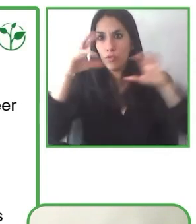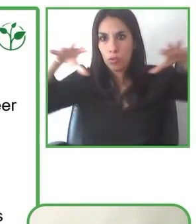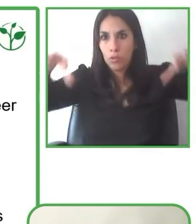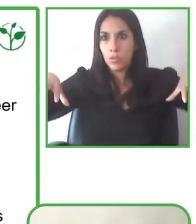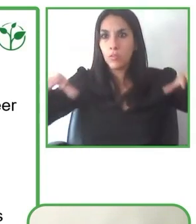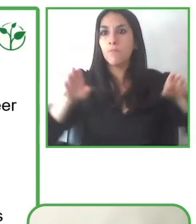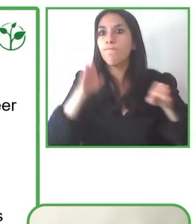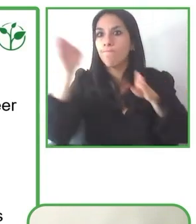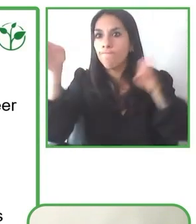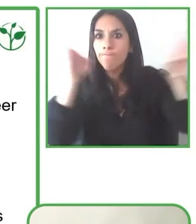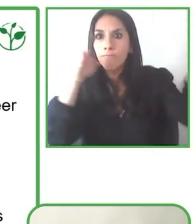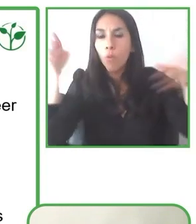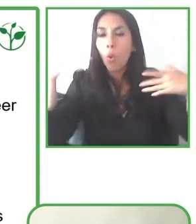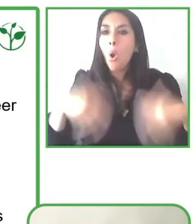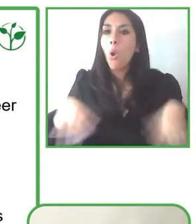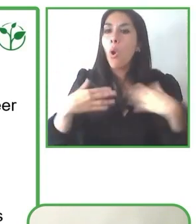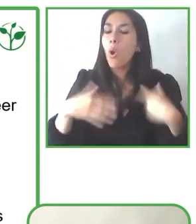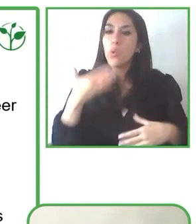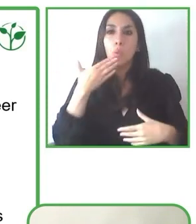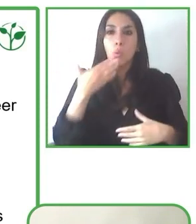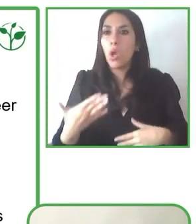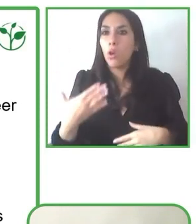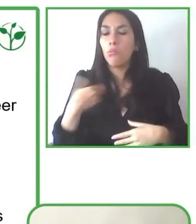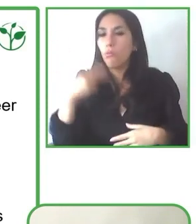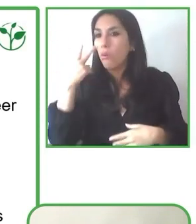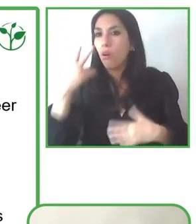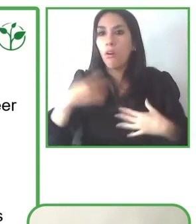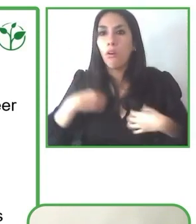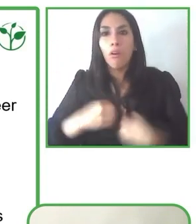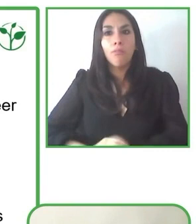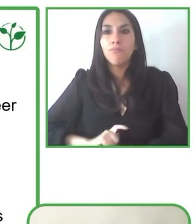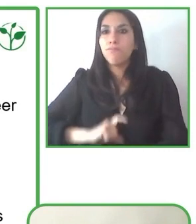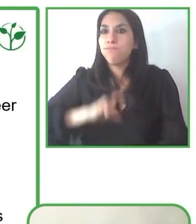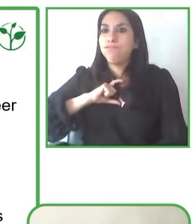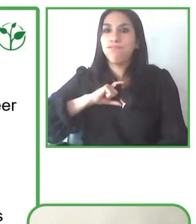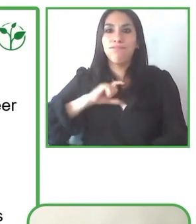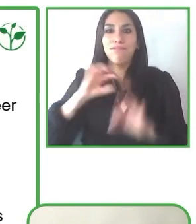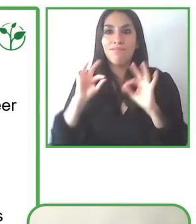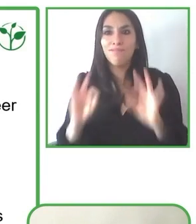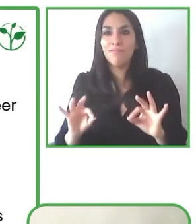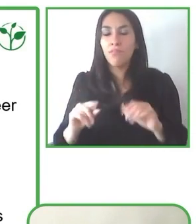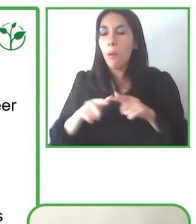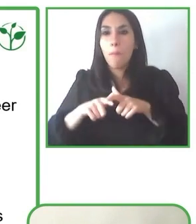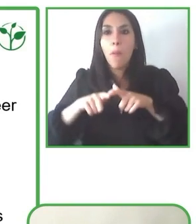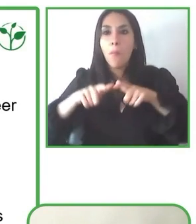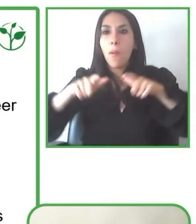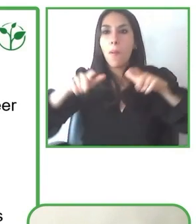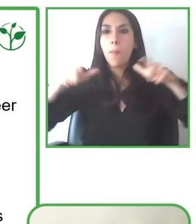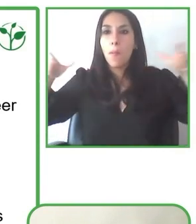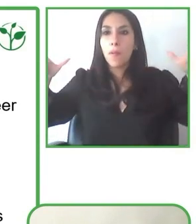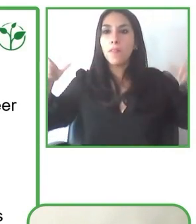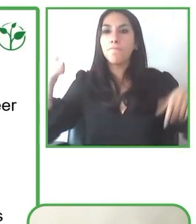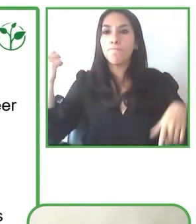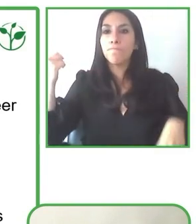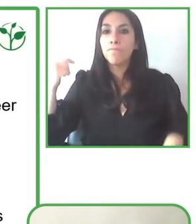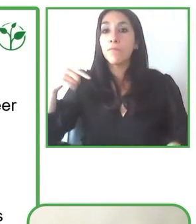Cuando yo era un niño, recuerdo el momento que estaba buscando en los globo, en el